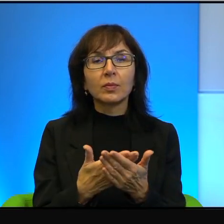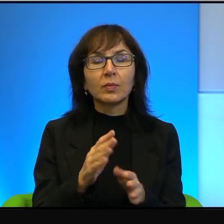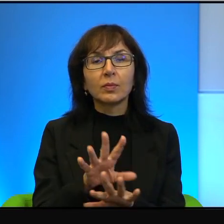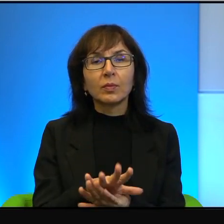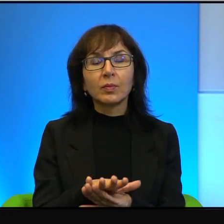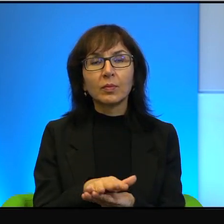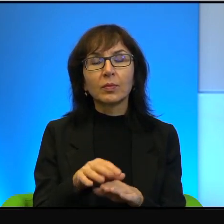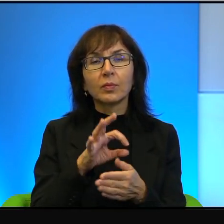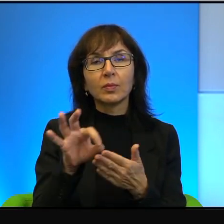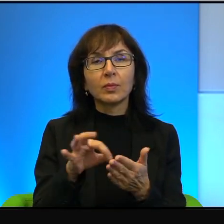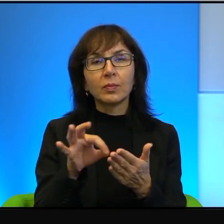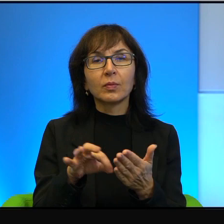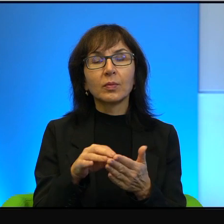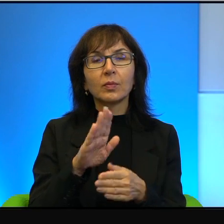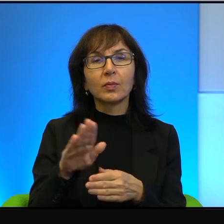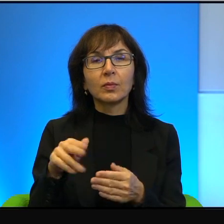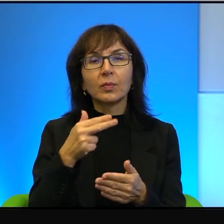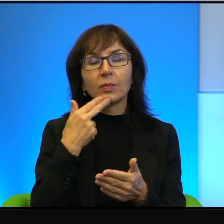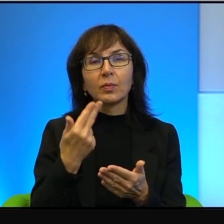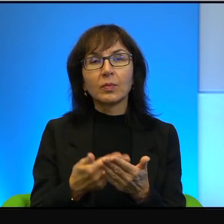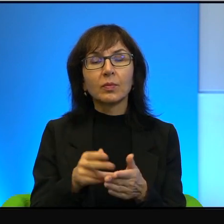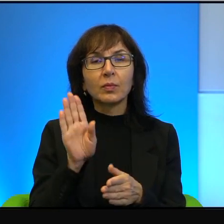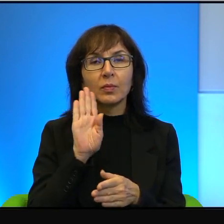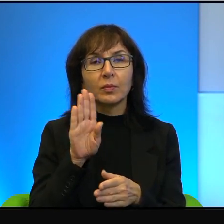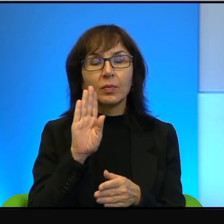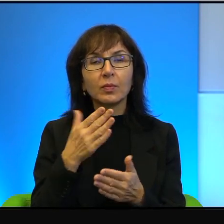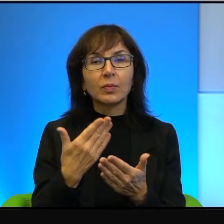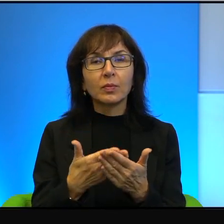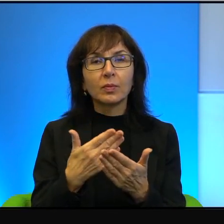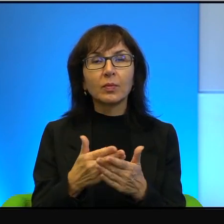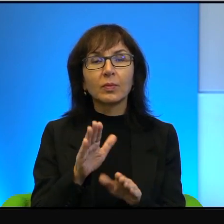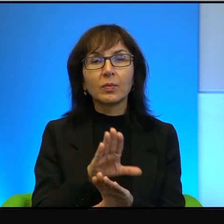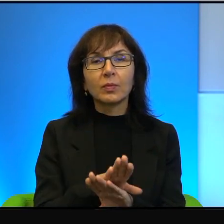i dzieci odpowiadały identycznie, dlatego że żółw jest w schronie,